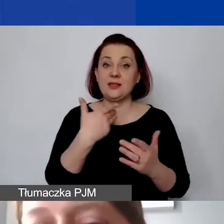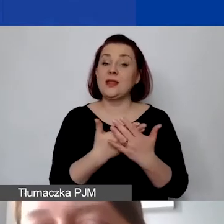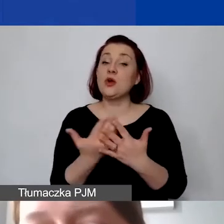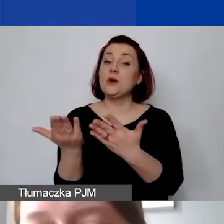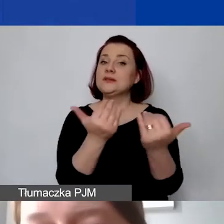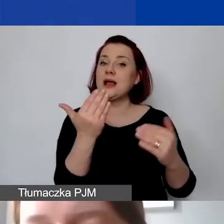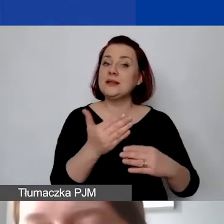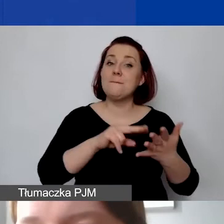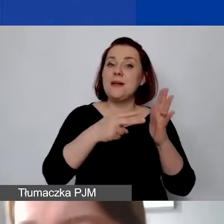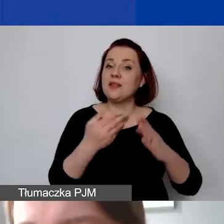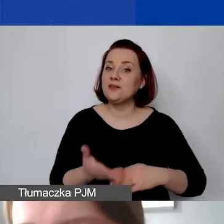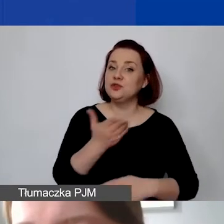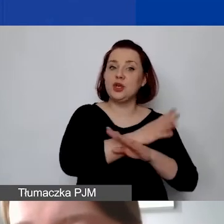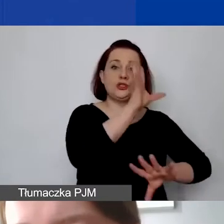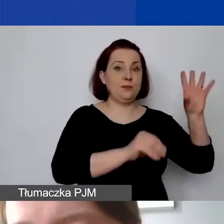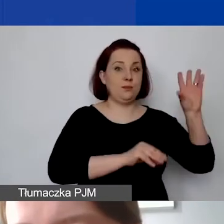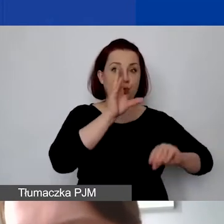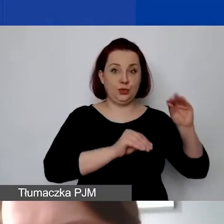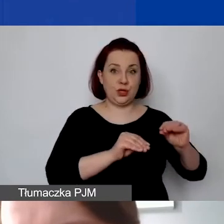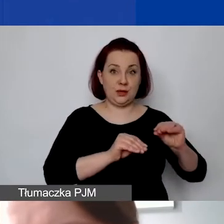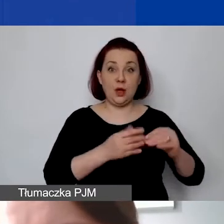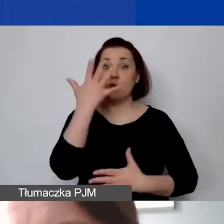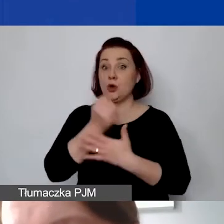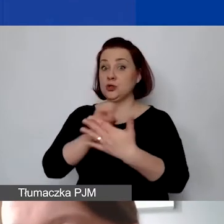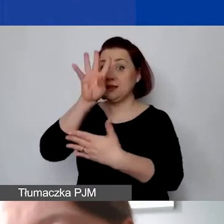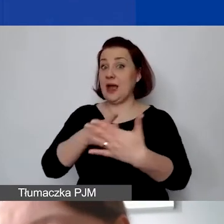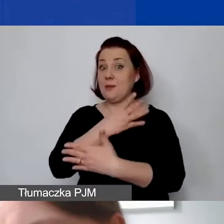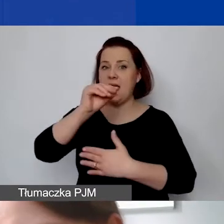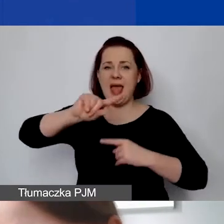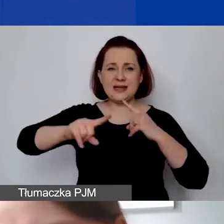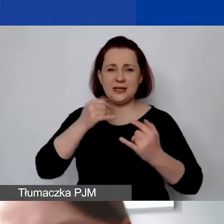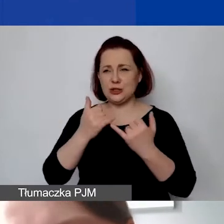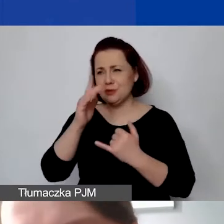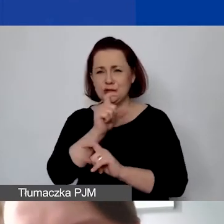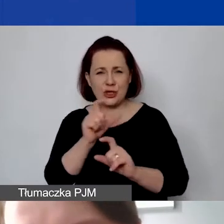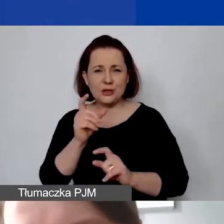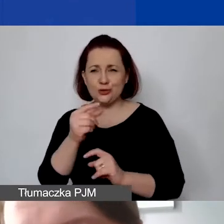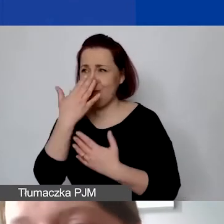skorzystać z tabeli w Excelu. Jak będzie moment, to jeszcze ją pokażę albo w sesji pytań i odpowiedzi.